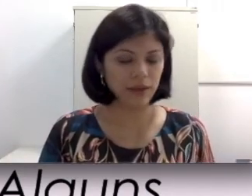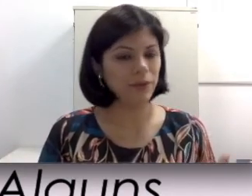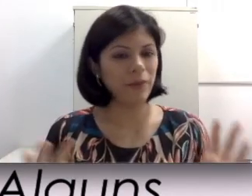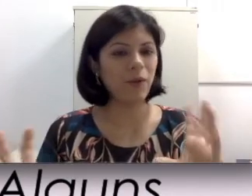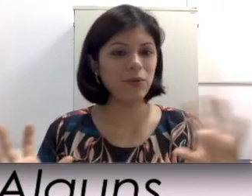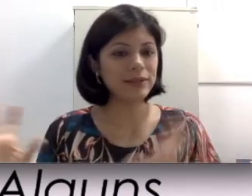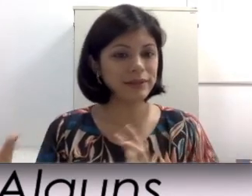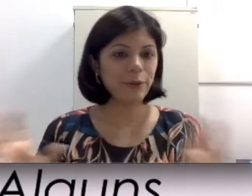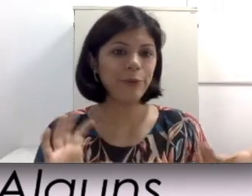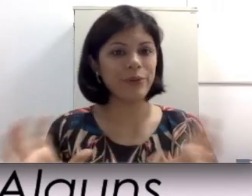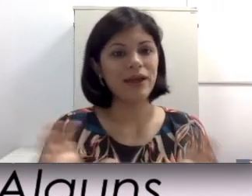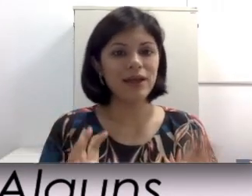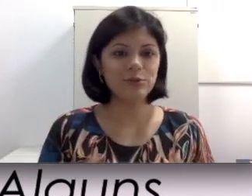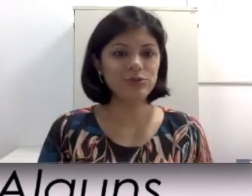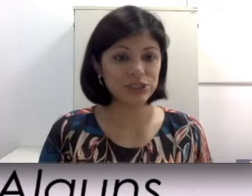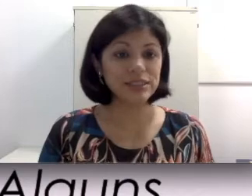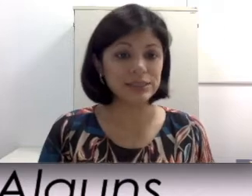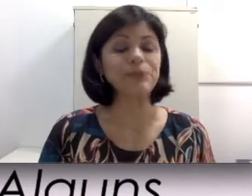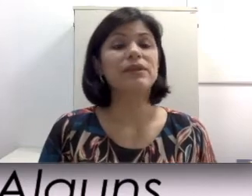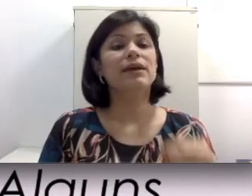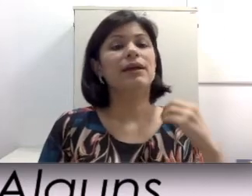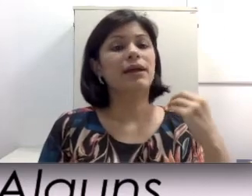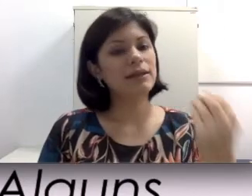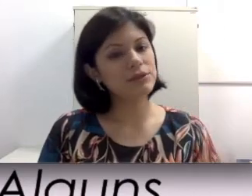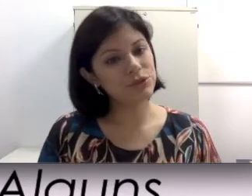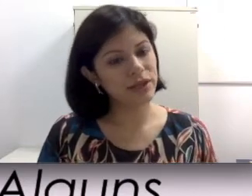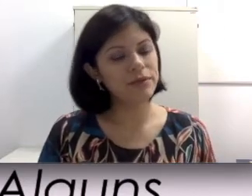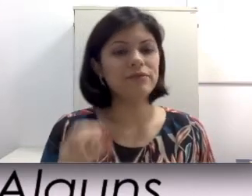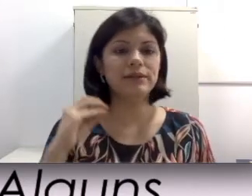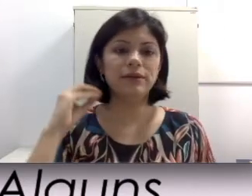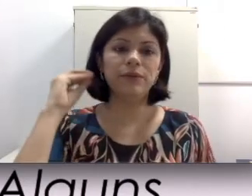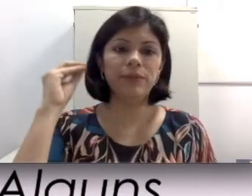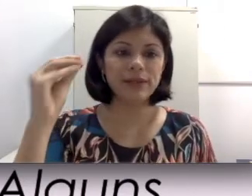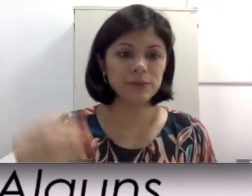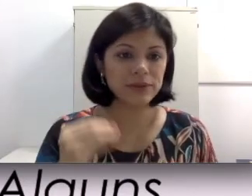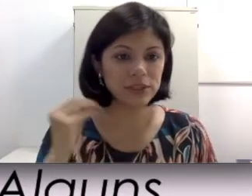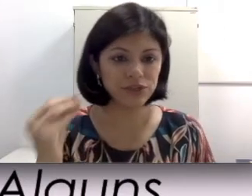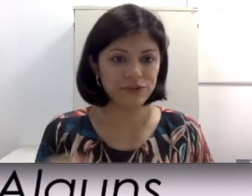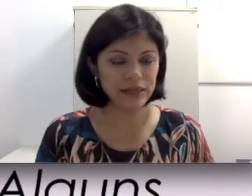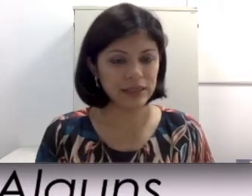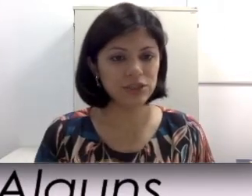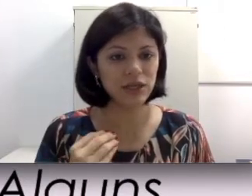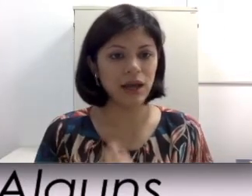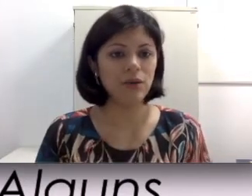Isso não é uma conta redondinha assim. Cada sujeito vai ter uma resposta diferente ao